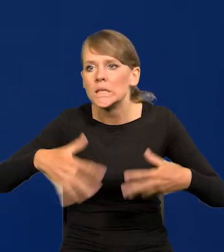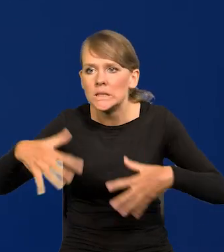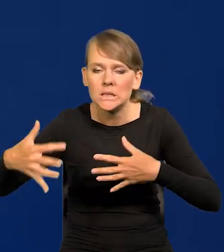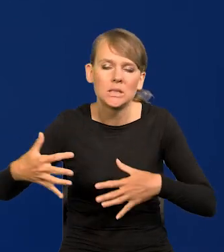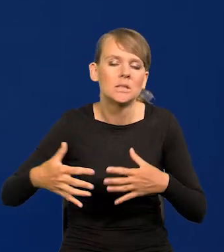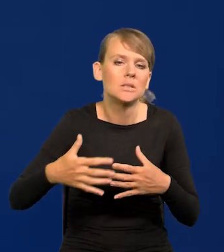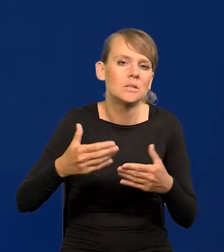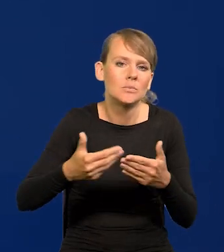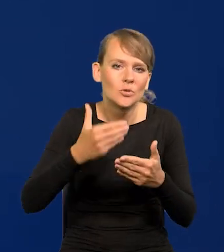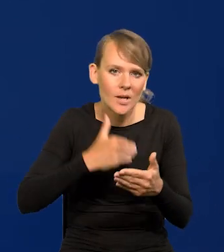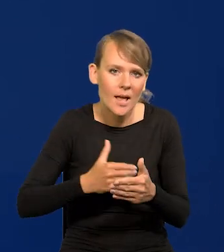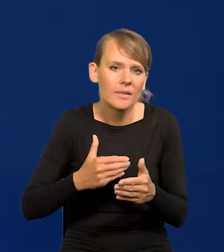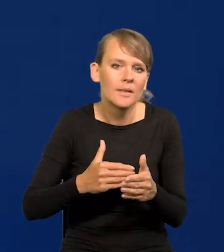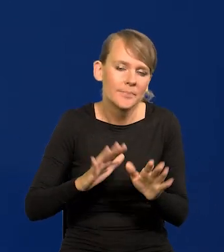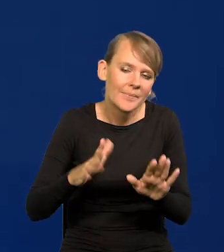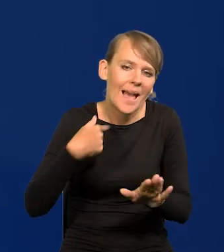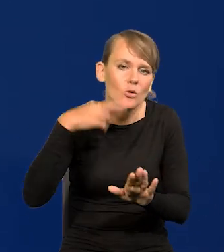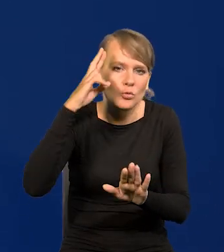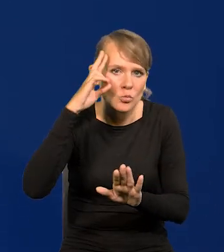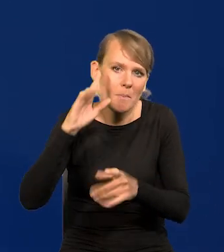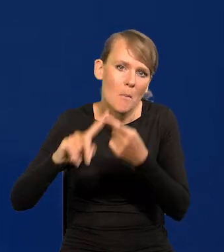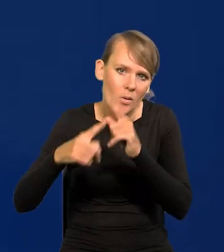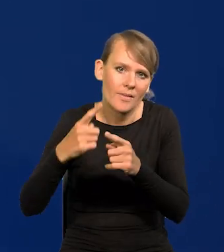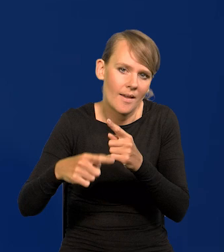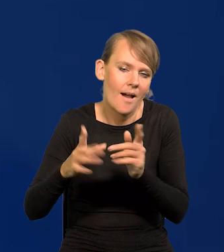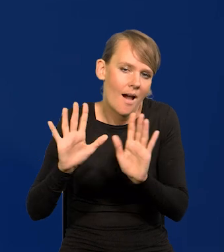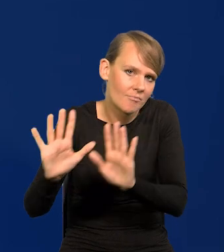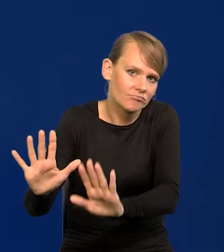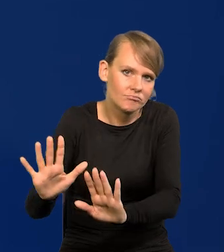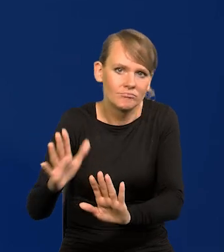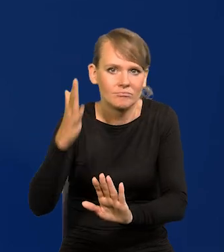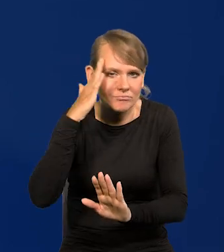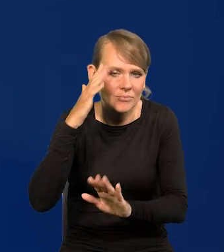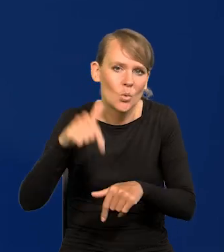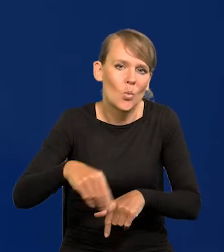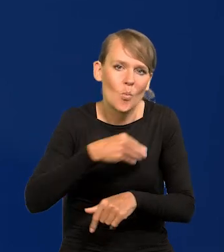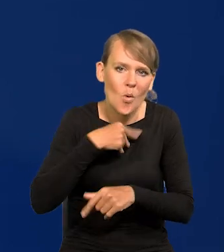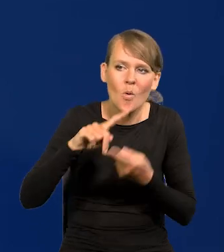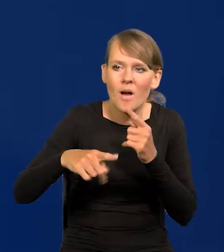wiem, jak funkcjonuje polityka, jak polityka u nas funkcjonuje.